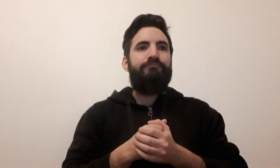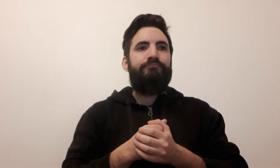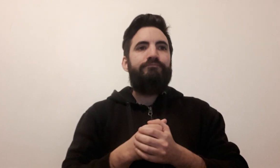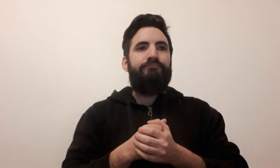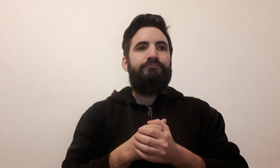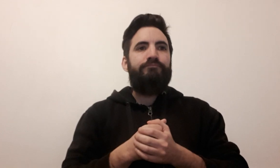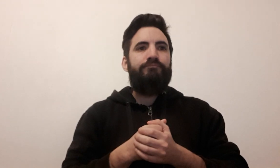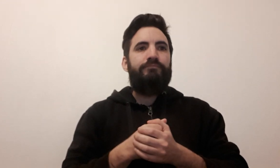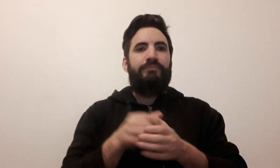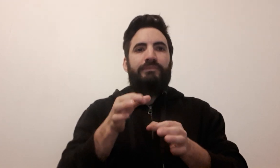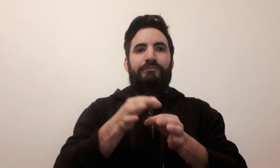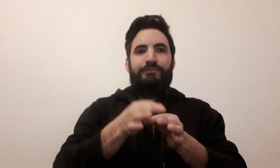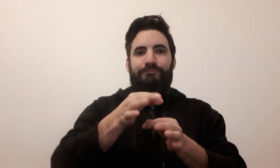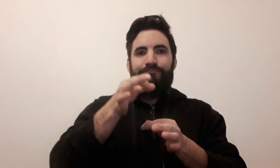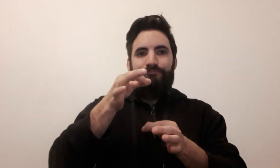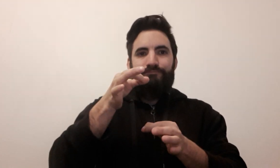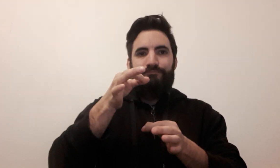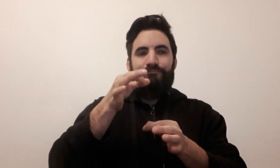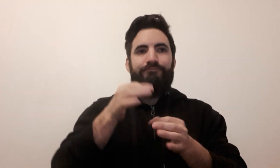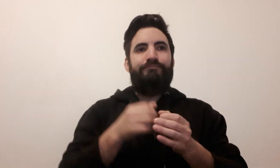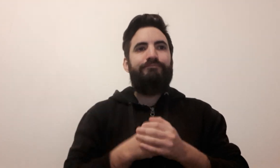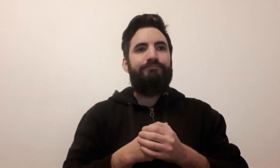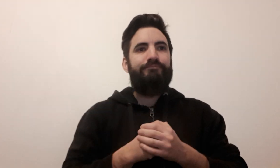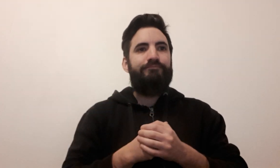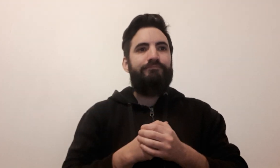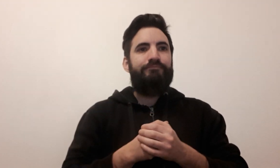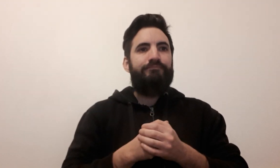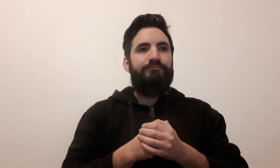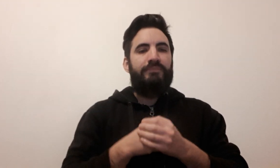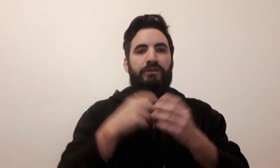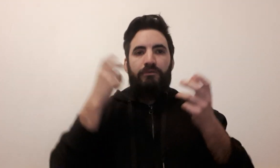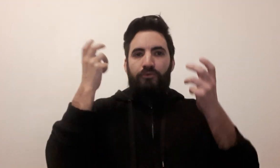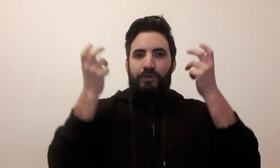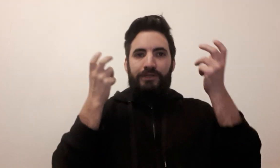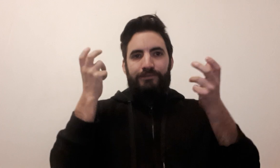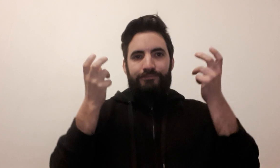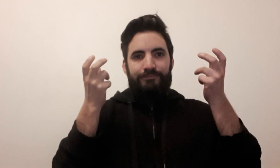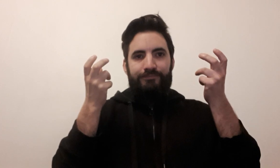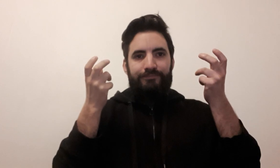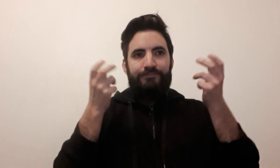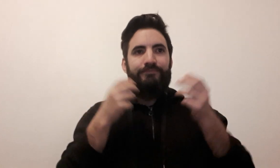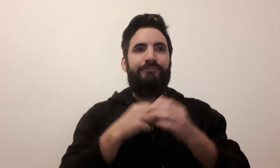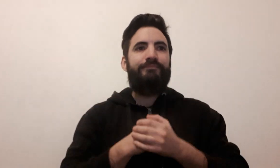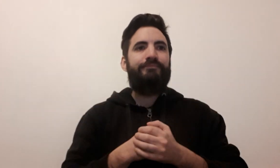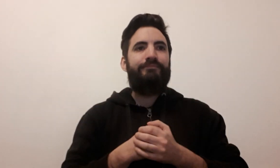jeton joker